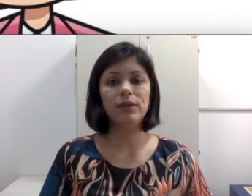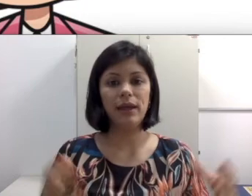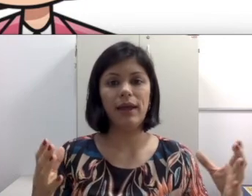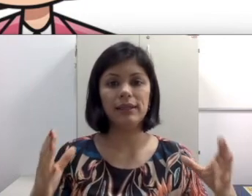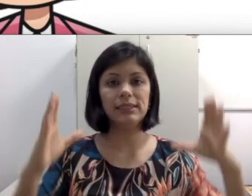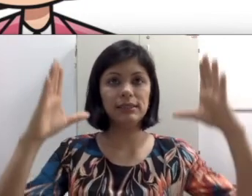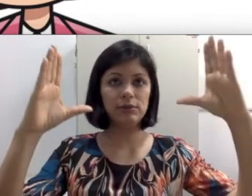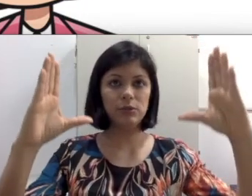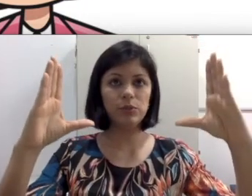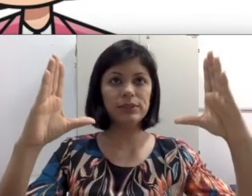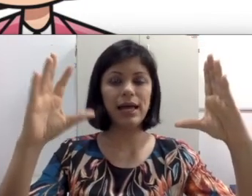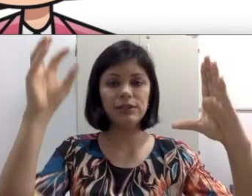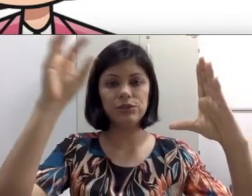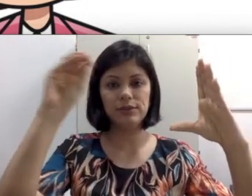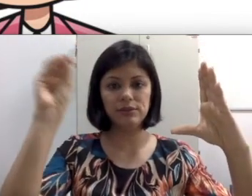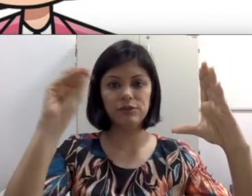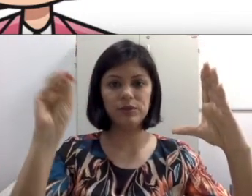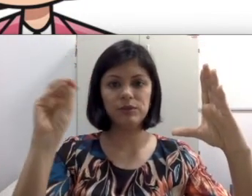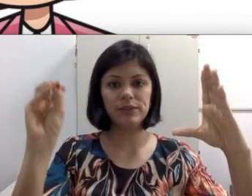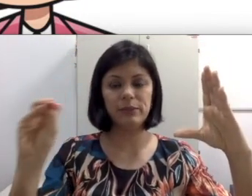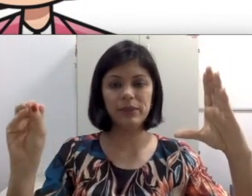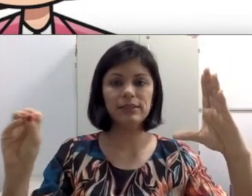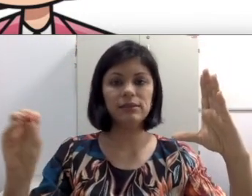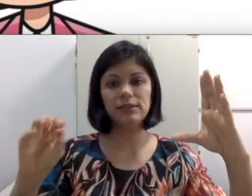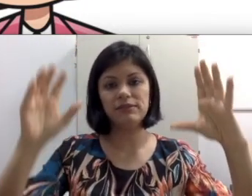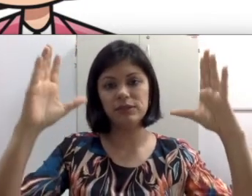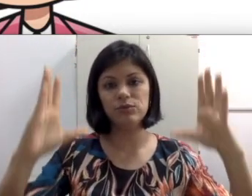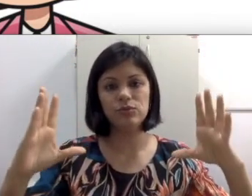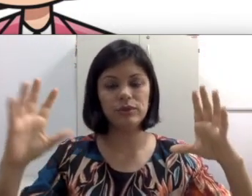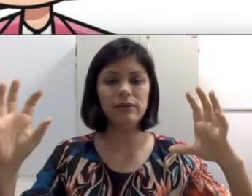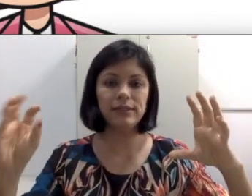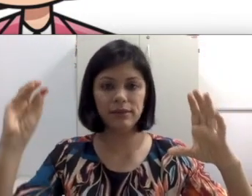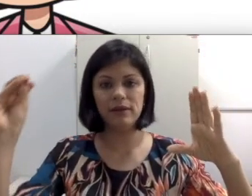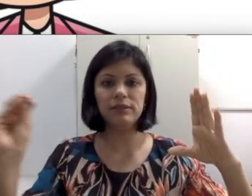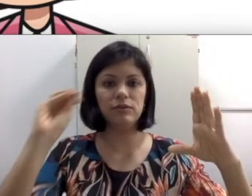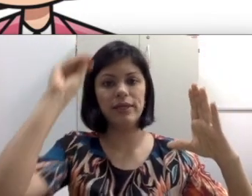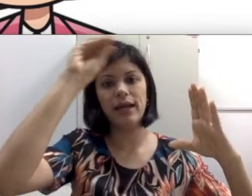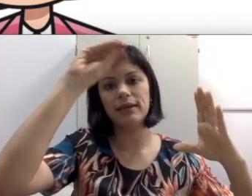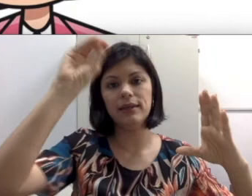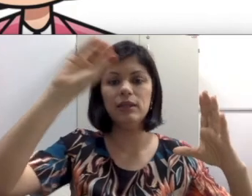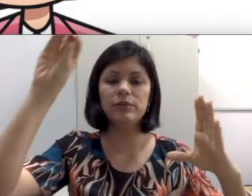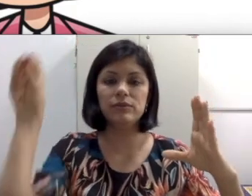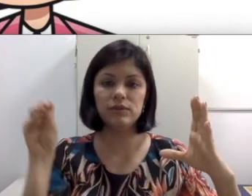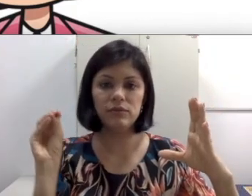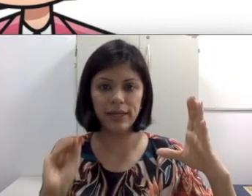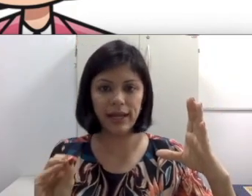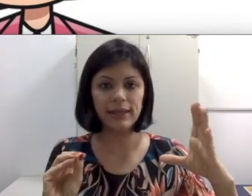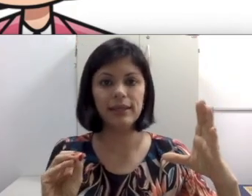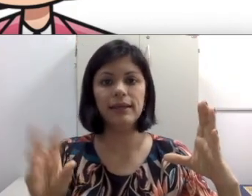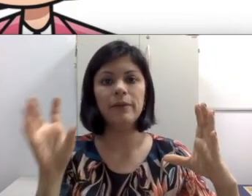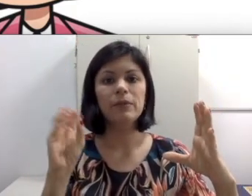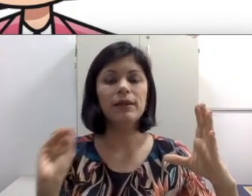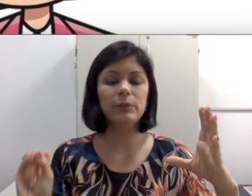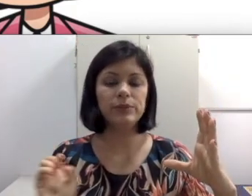as vezes ela está olhando para o slide, todas as informações que está passando, está fazendo tutorial dizendo “vocês vão clicar aqui, depois vocês vão clicar aqui e depois